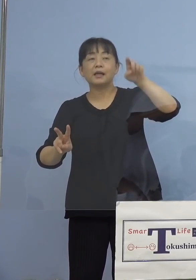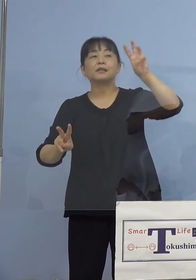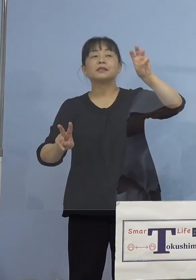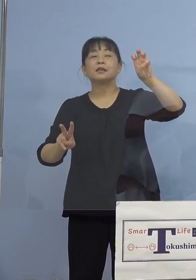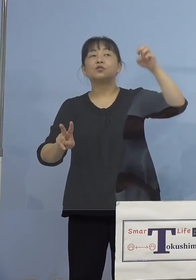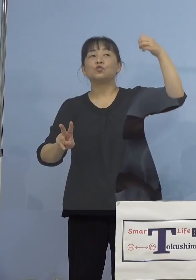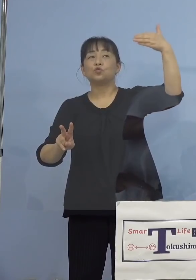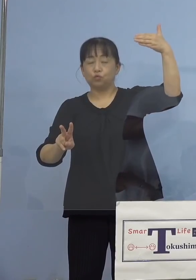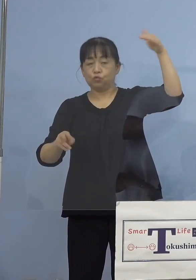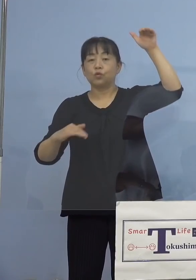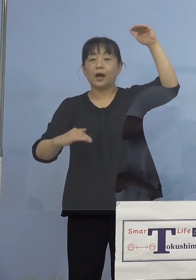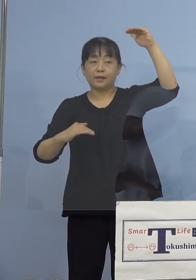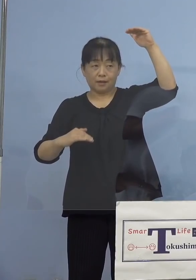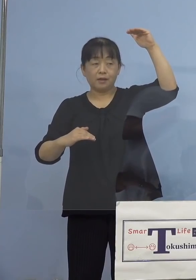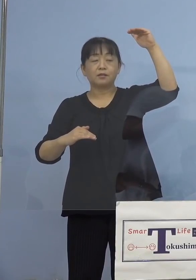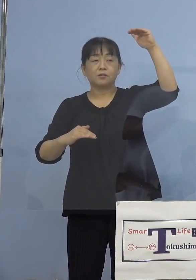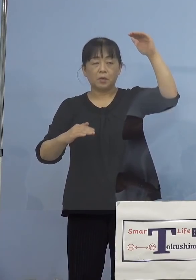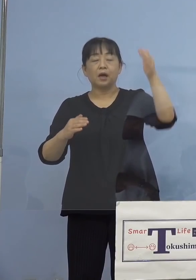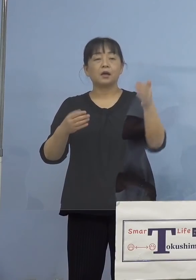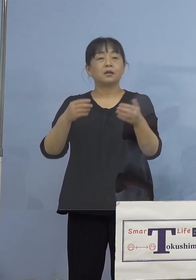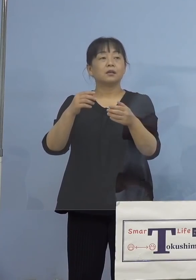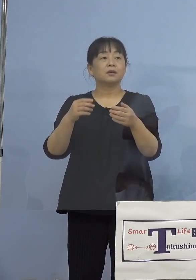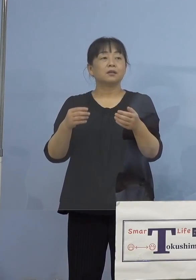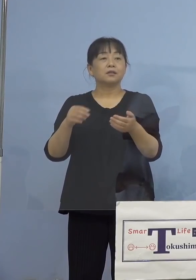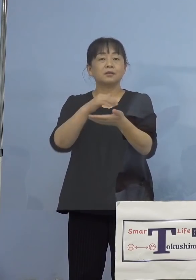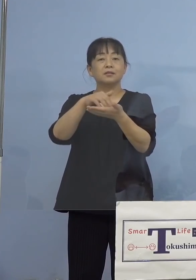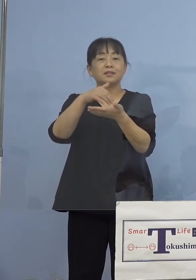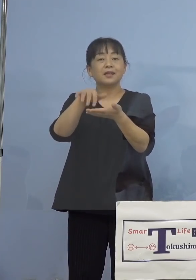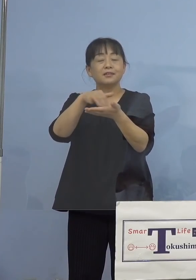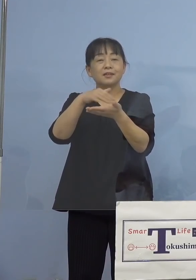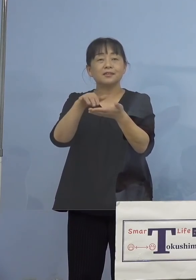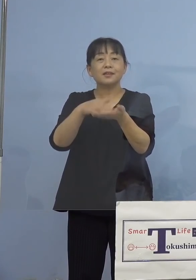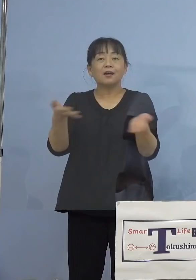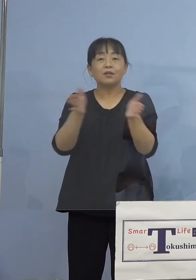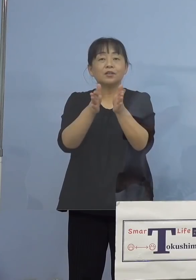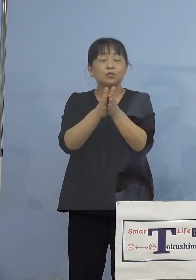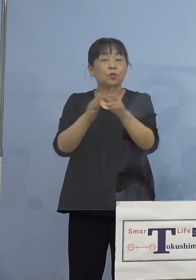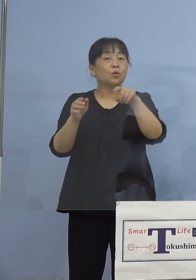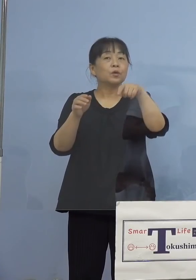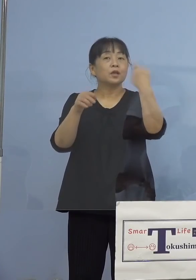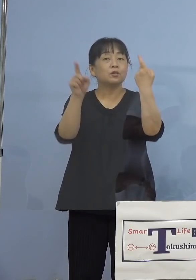（徳島新聞社） 足して100パーセントにならなかったんですが 残りのパーセンテージは 12歳以下ということで